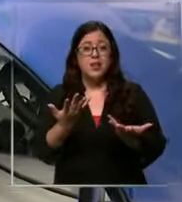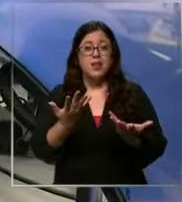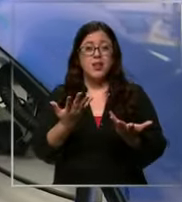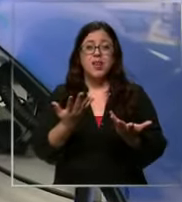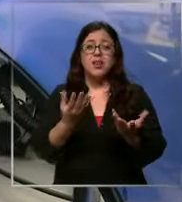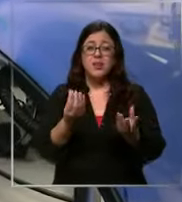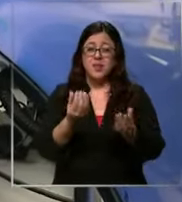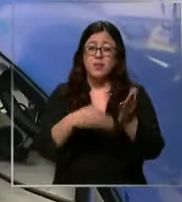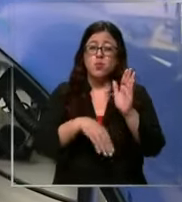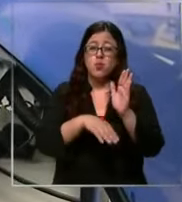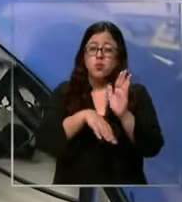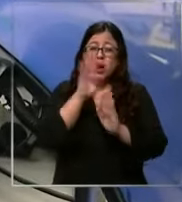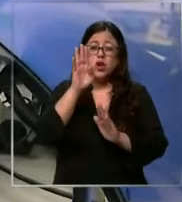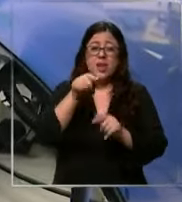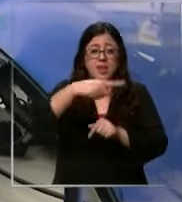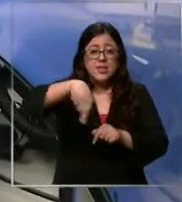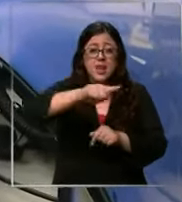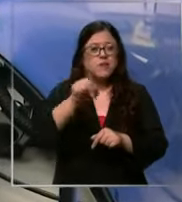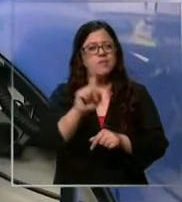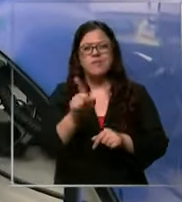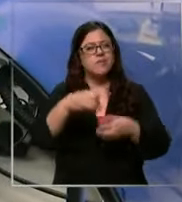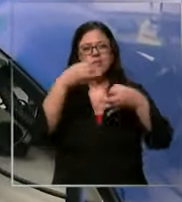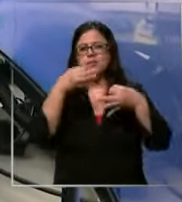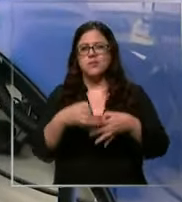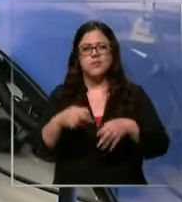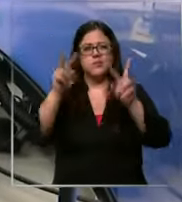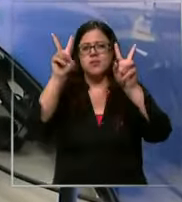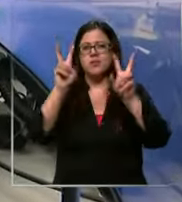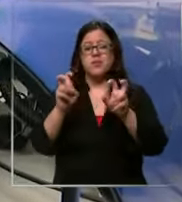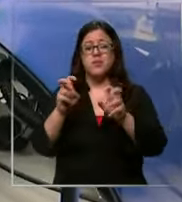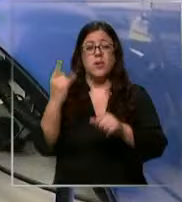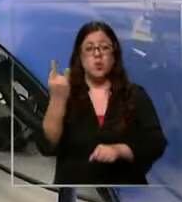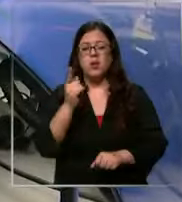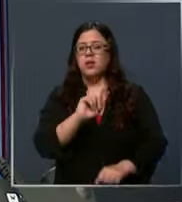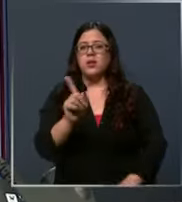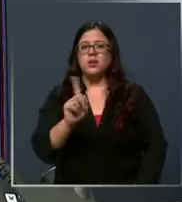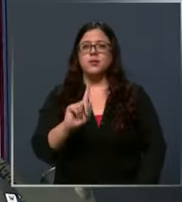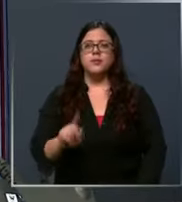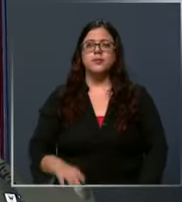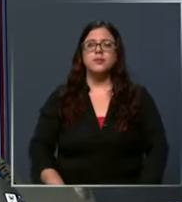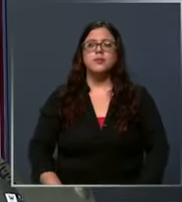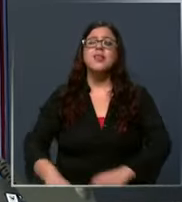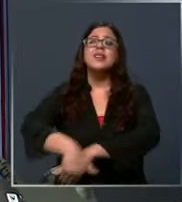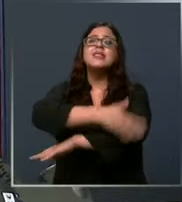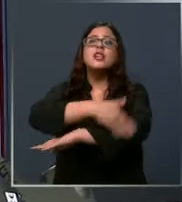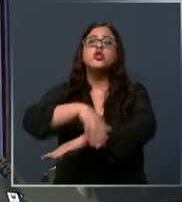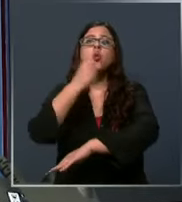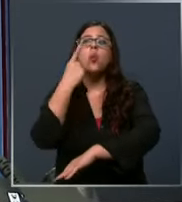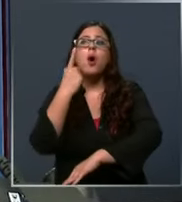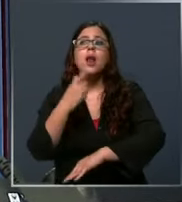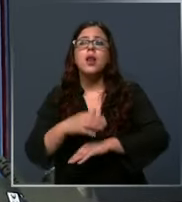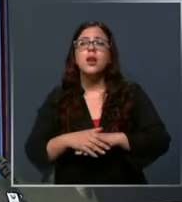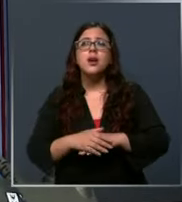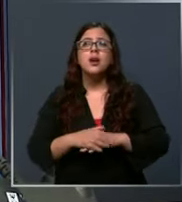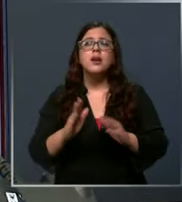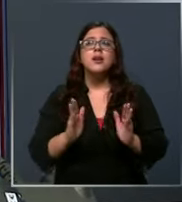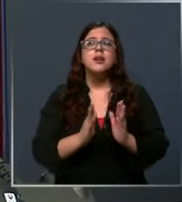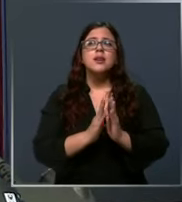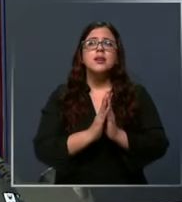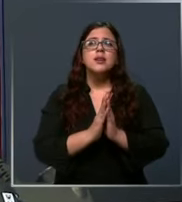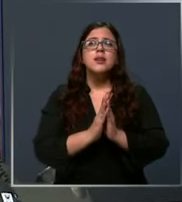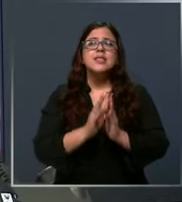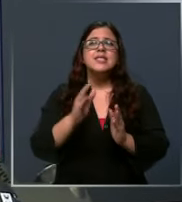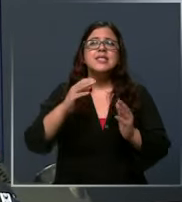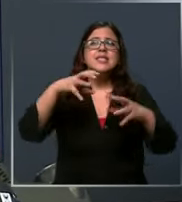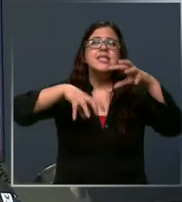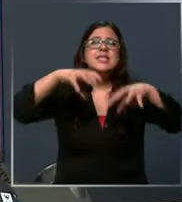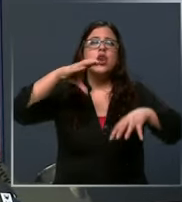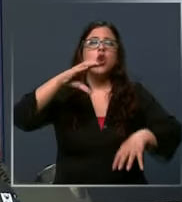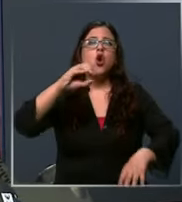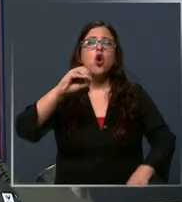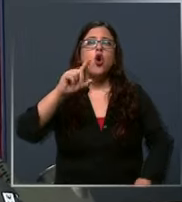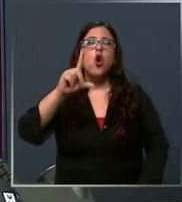de ell No necesariamente a una emergencia me da la dirección perro Colorado con Avenida al sí se